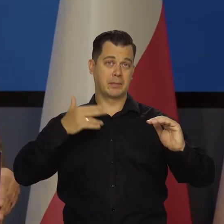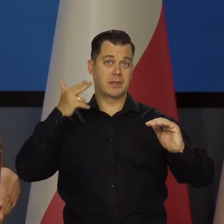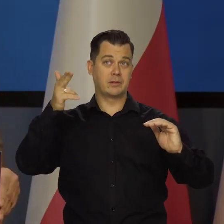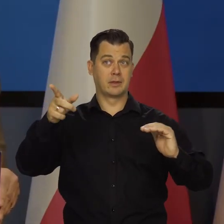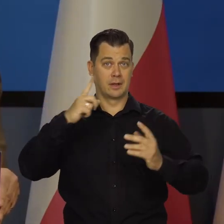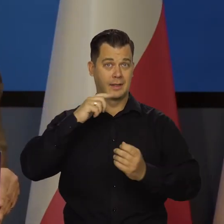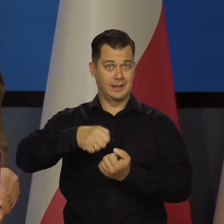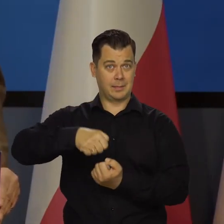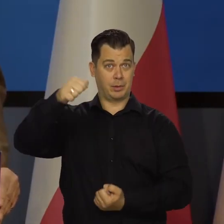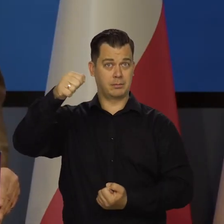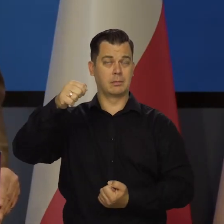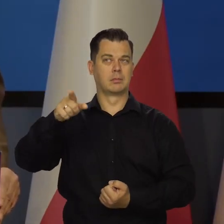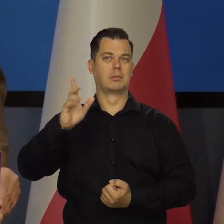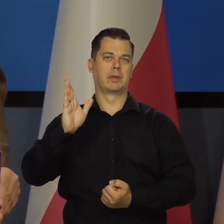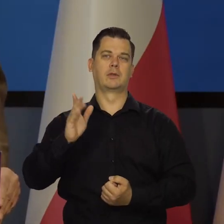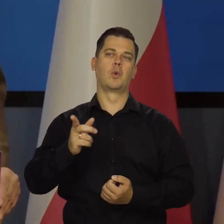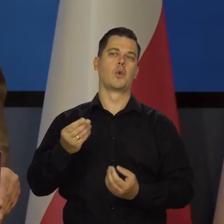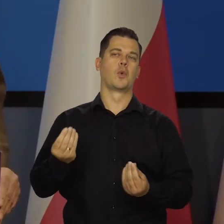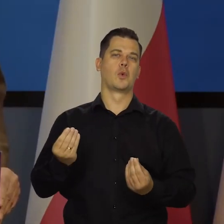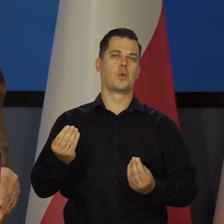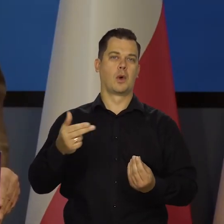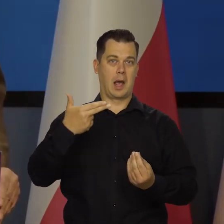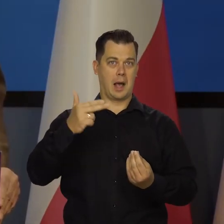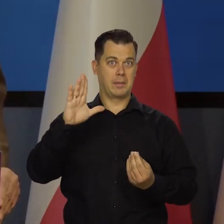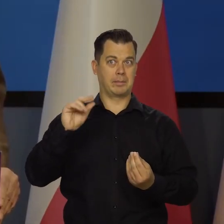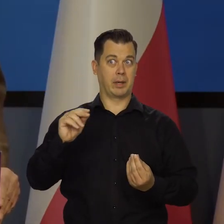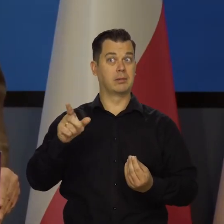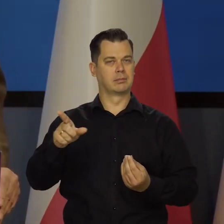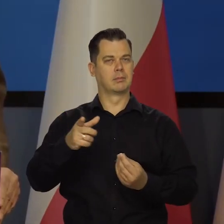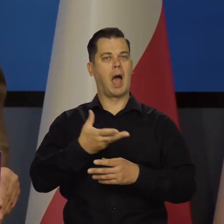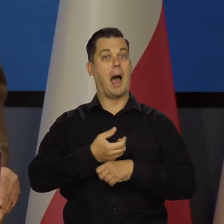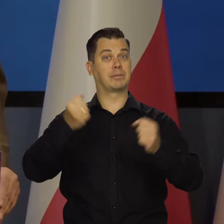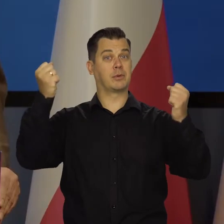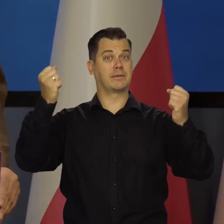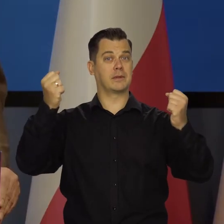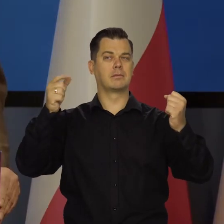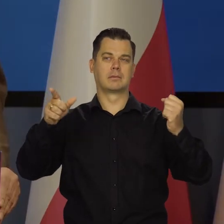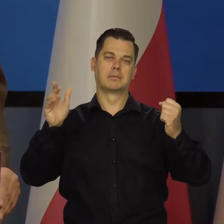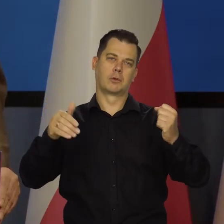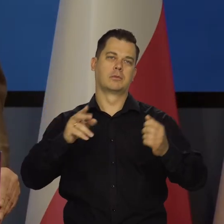będzie ceniony na rynku i będzie stwarzał dla absolwentów jakieś dobre perspektywy.